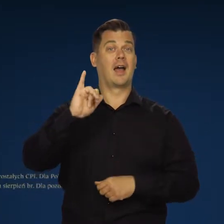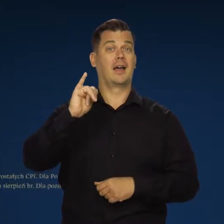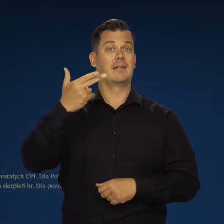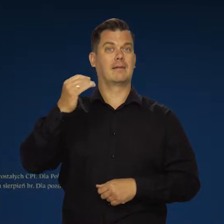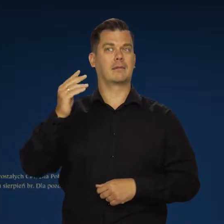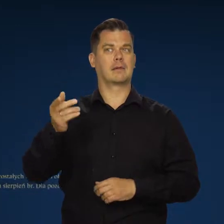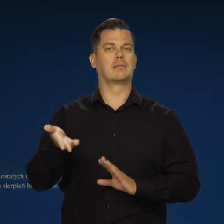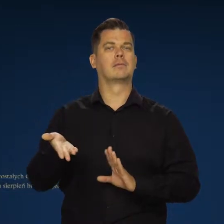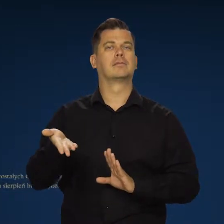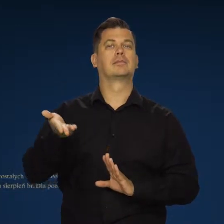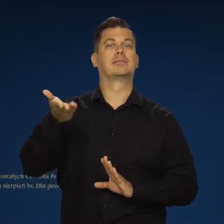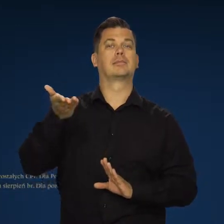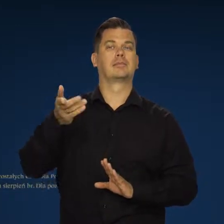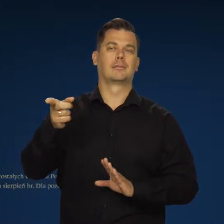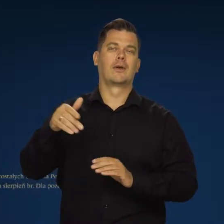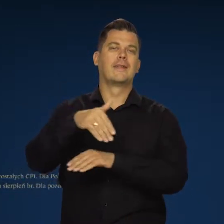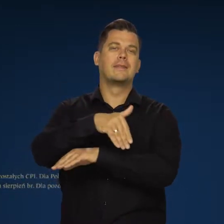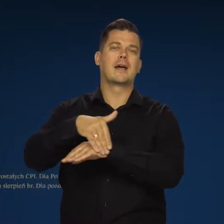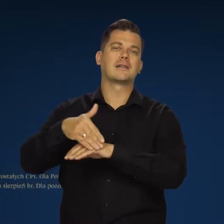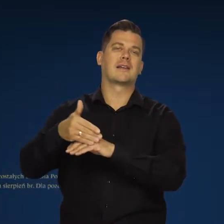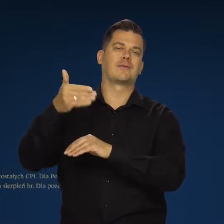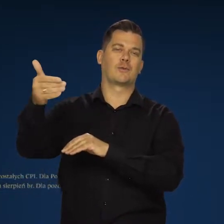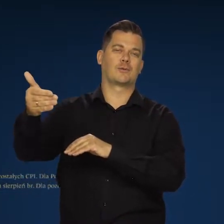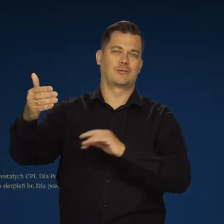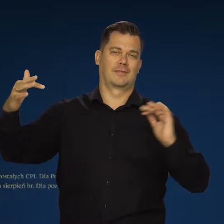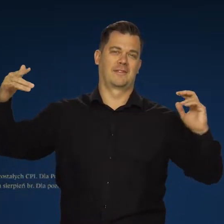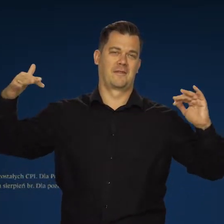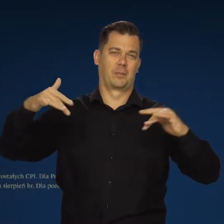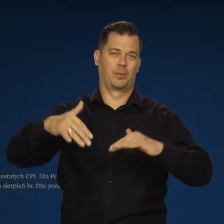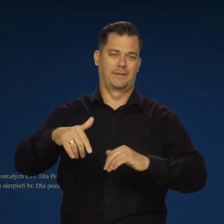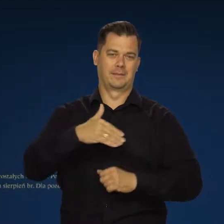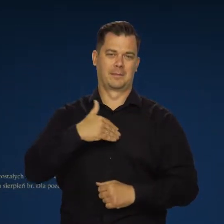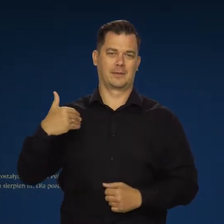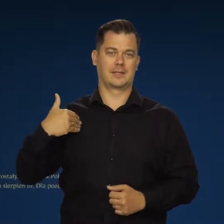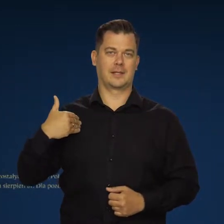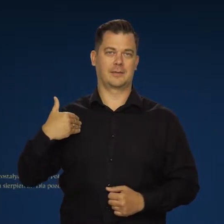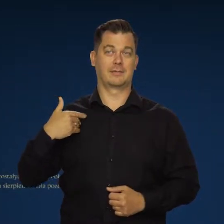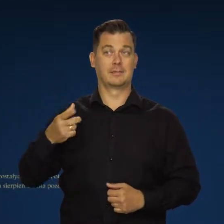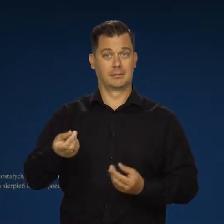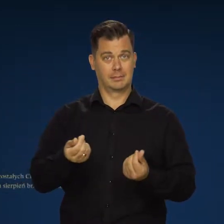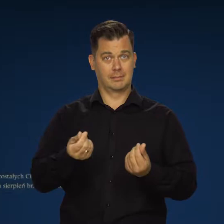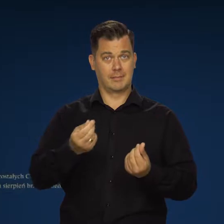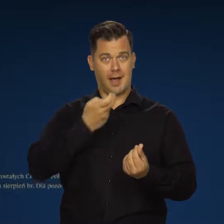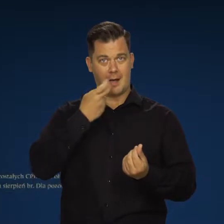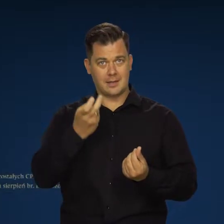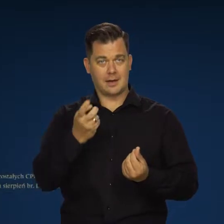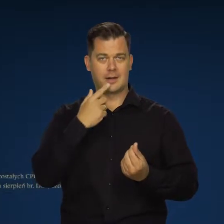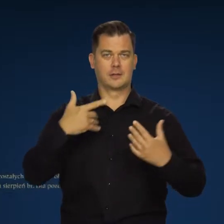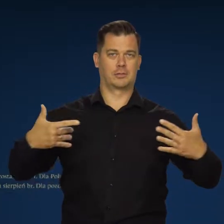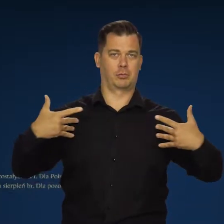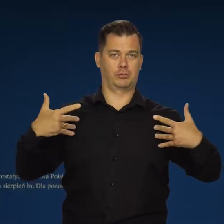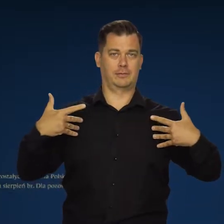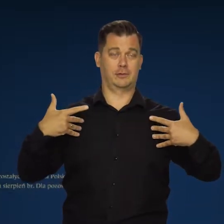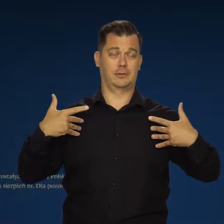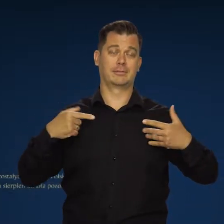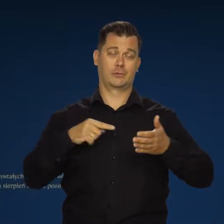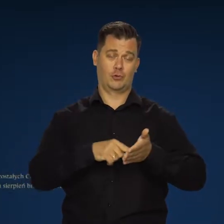Inflacja wciąż jest silnie podbijana przez czynniki zewnętrzne. O tym mówiłem, zwłaszcza w cenach energii i żywności to widać.